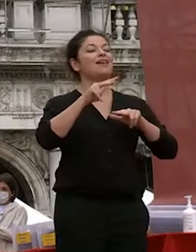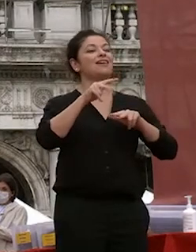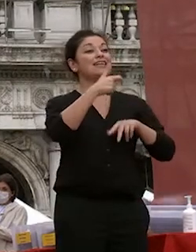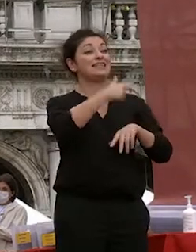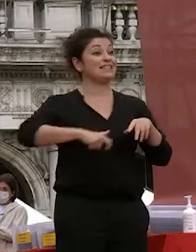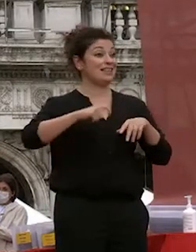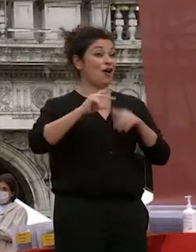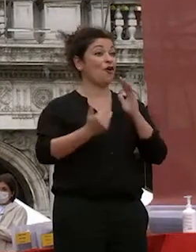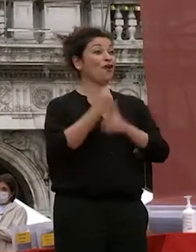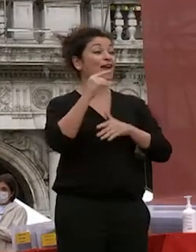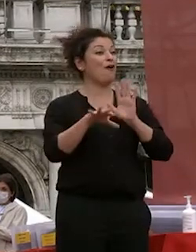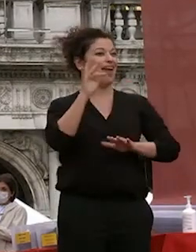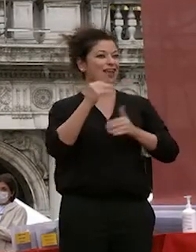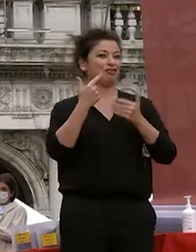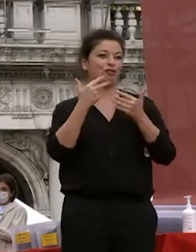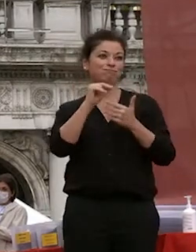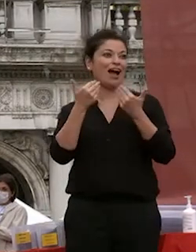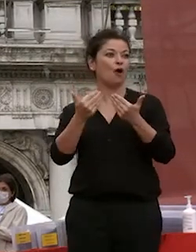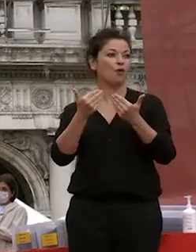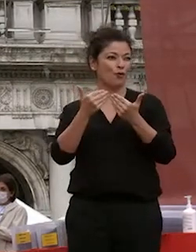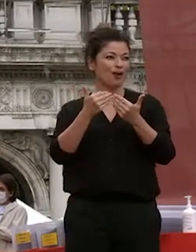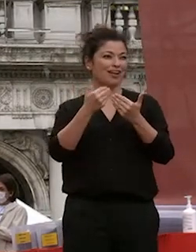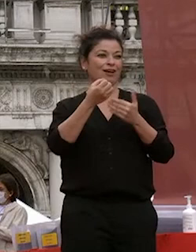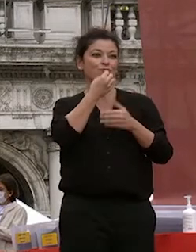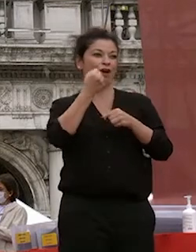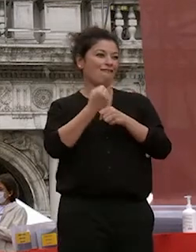cui facciamo gli auguri di un buon lavoro dei prossimi cinque anni grazie